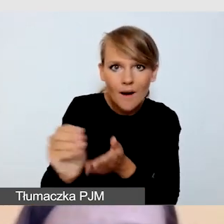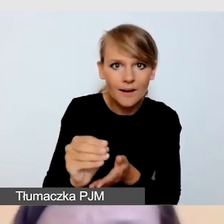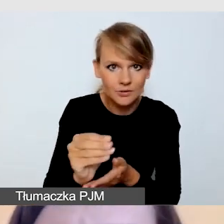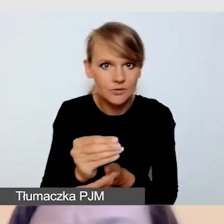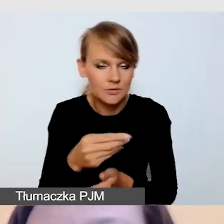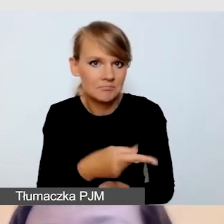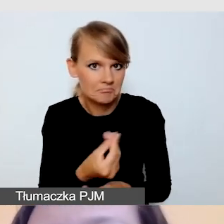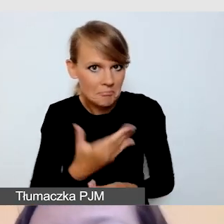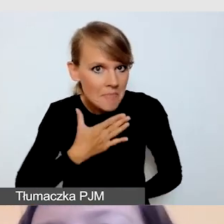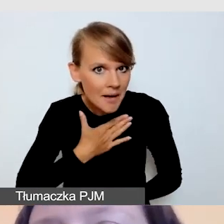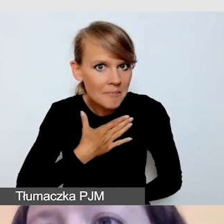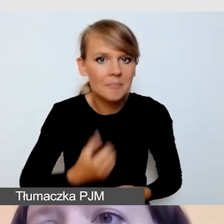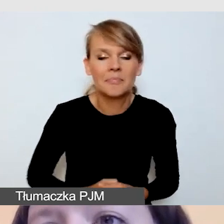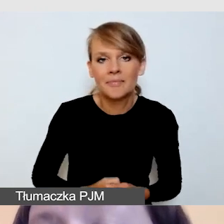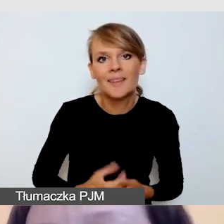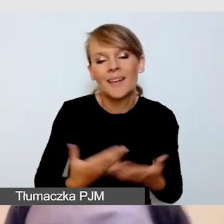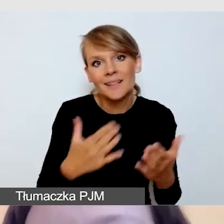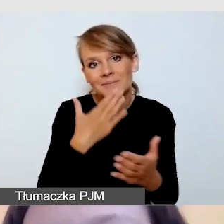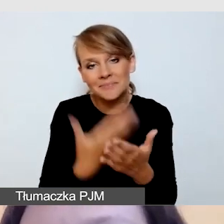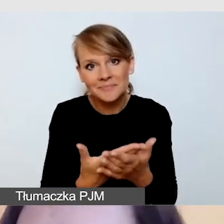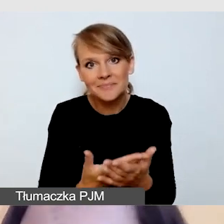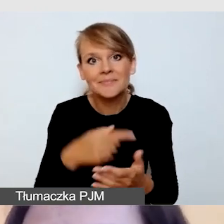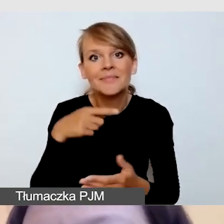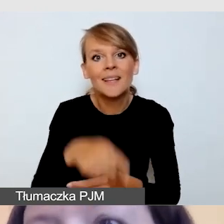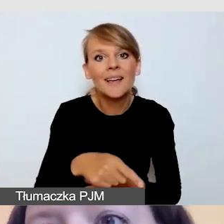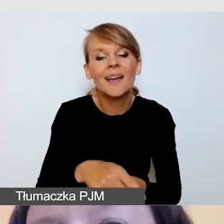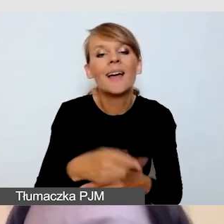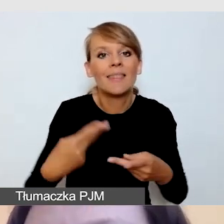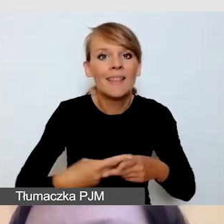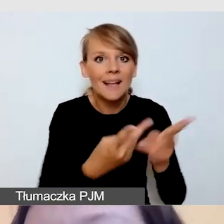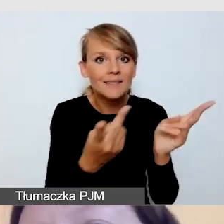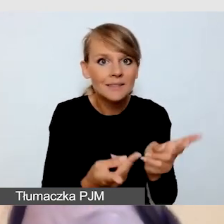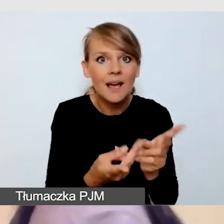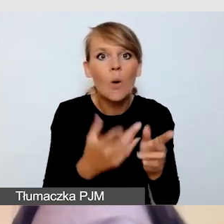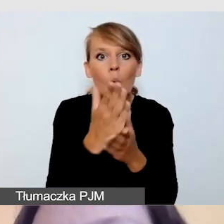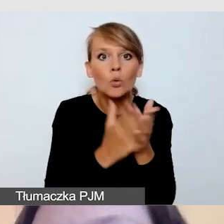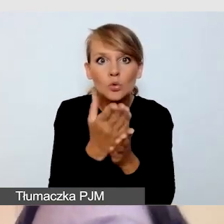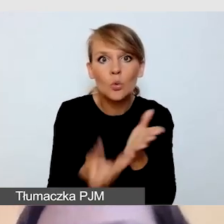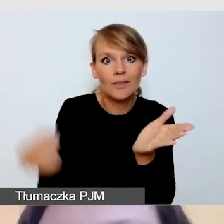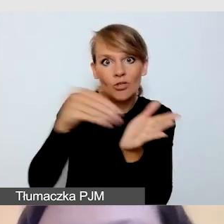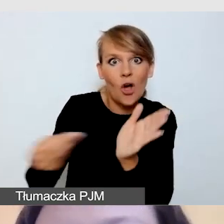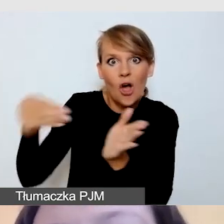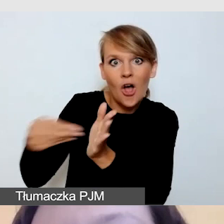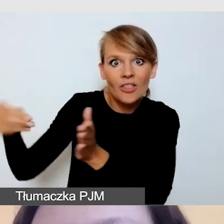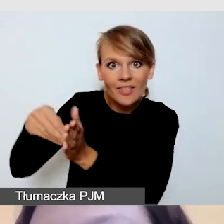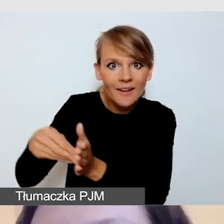Nie będę ukrywała, że transmisja z dodatkowymi usługami i dodatkowymi streamingami